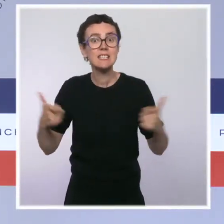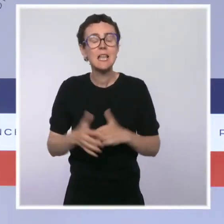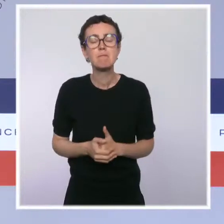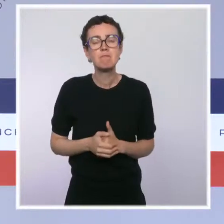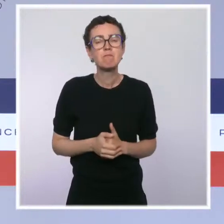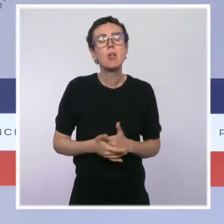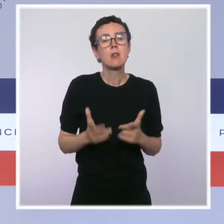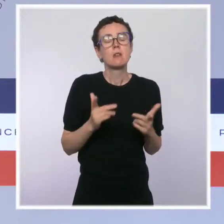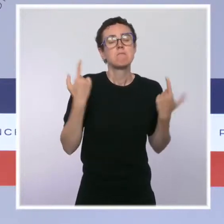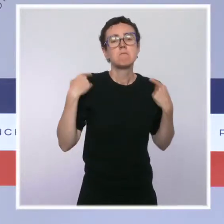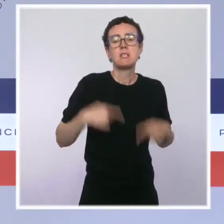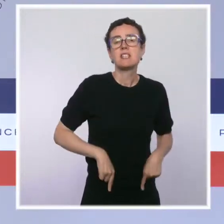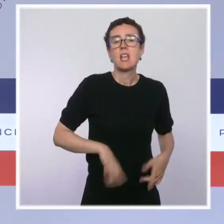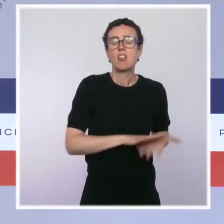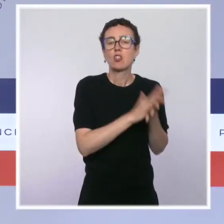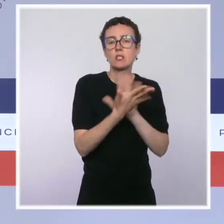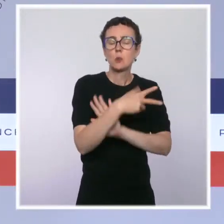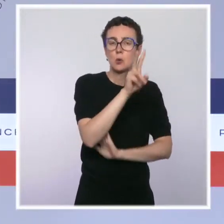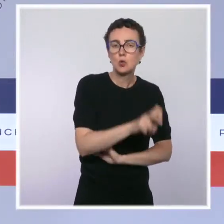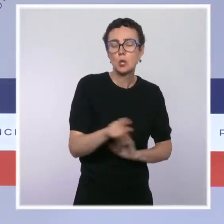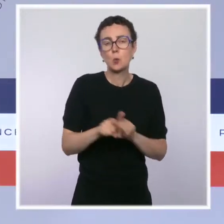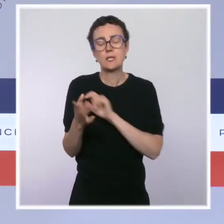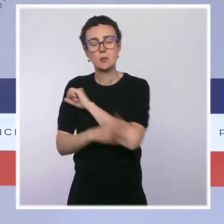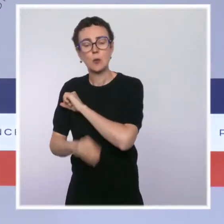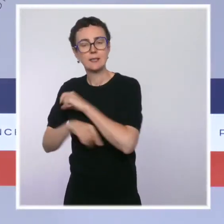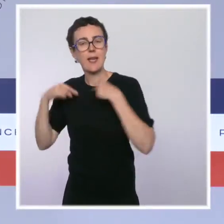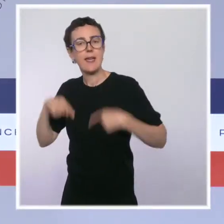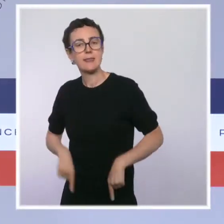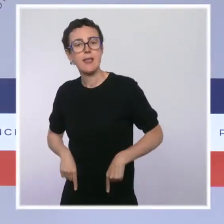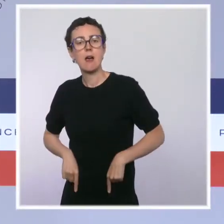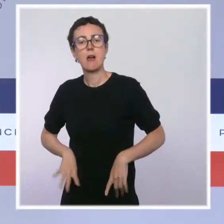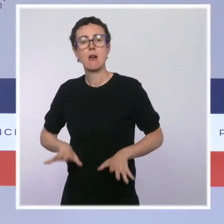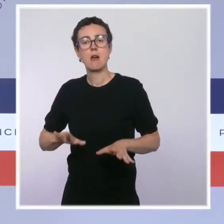chargée de la biodiversité nous ont présenté ce matin les principales conclusions.